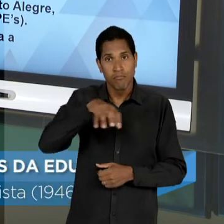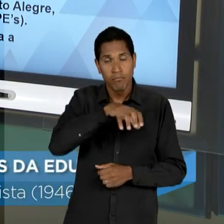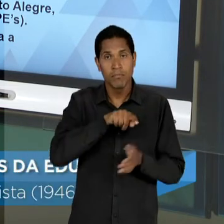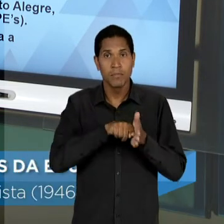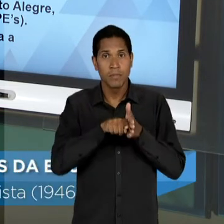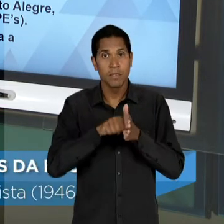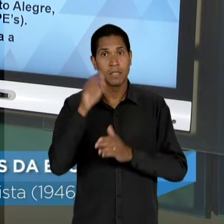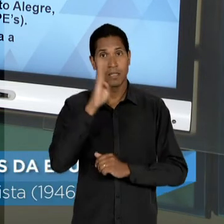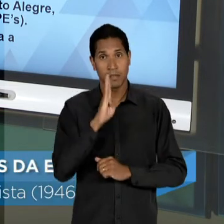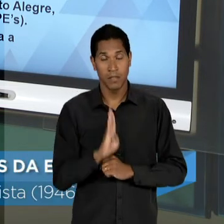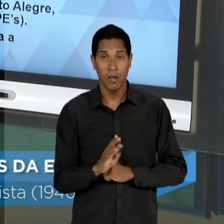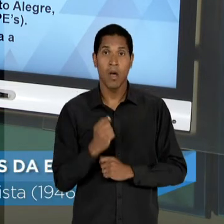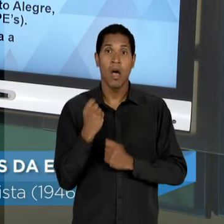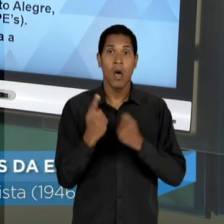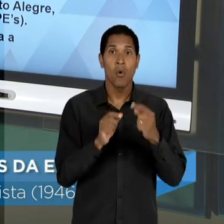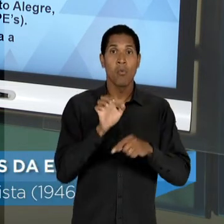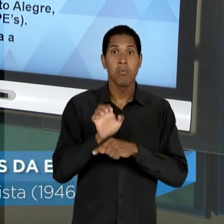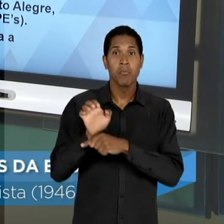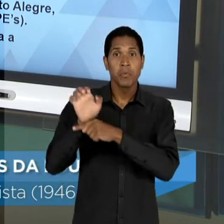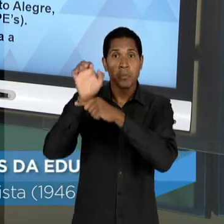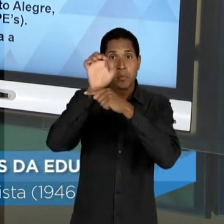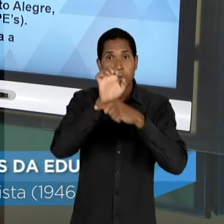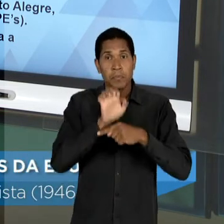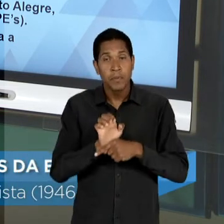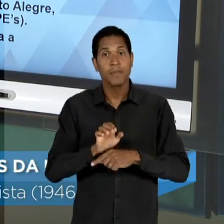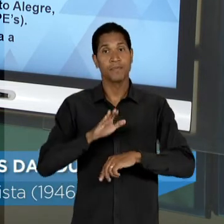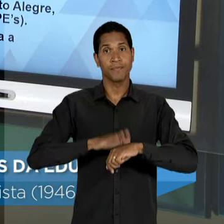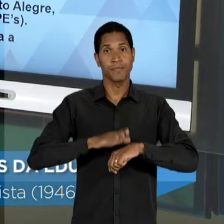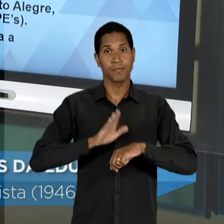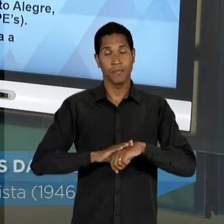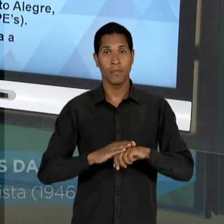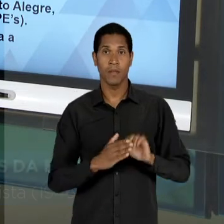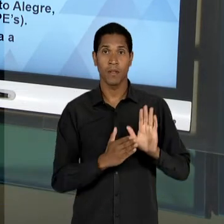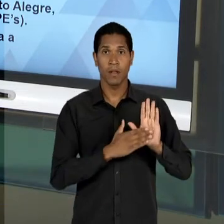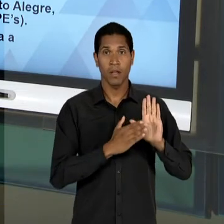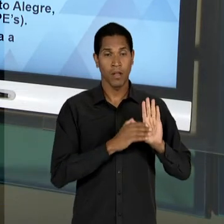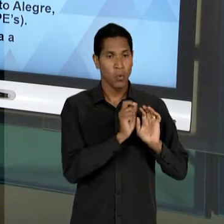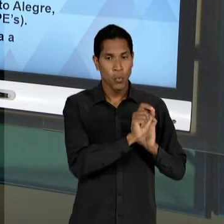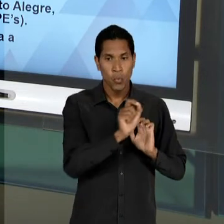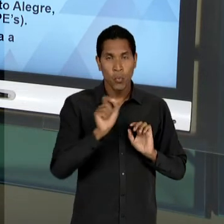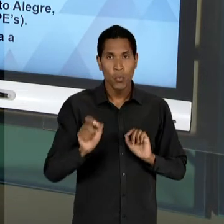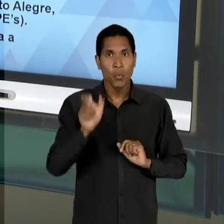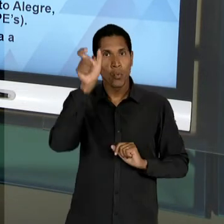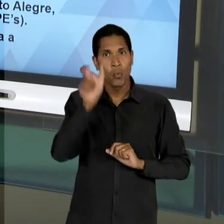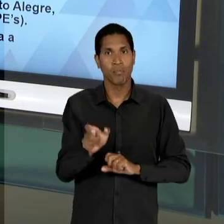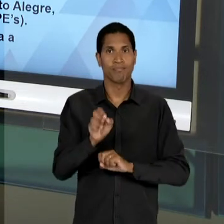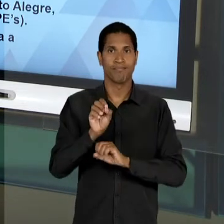ALGUNS ESTADOS BRASILEIROS DE MODO A REALIZAR UM PROPÓSITO DESSES EDUCADORES, QUE ERA O DE QUE: A